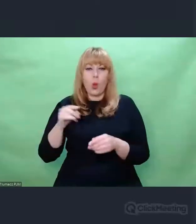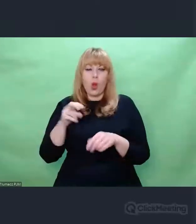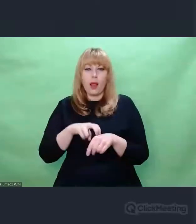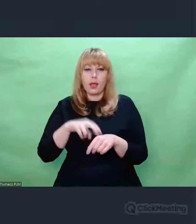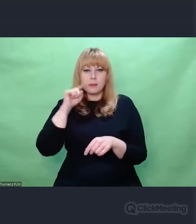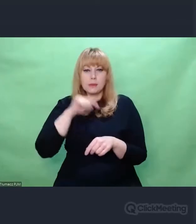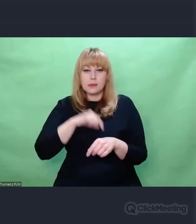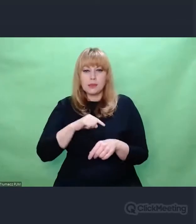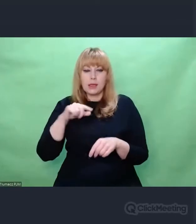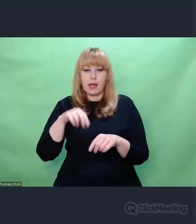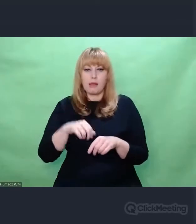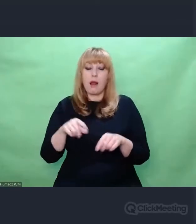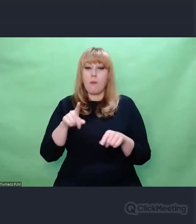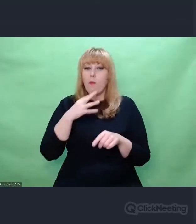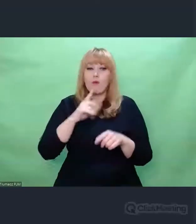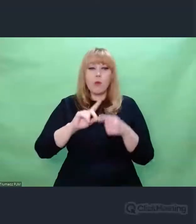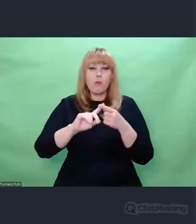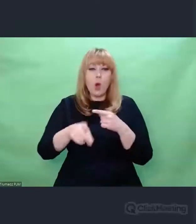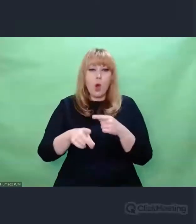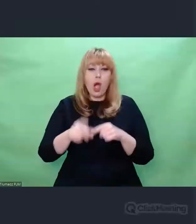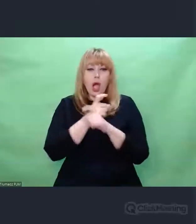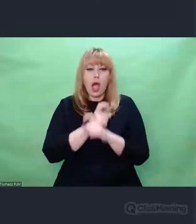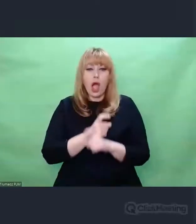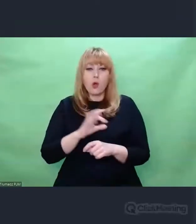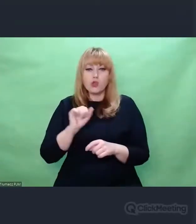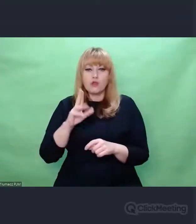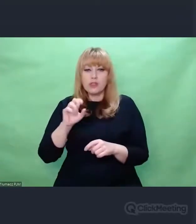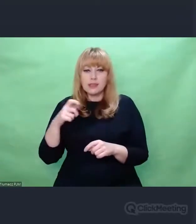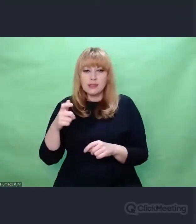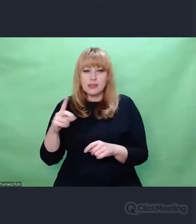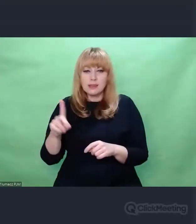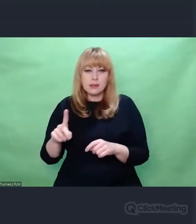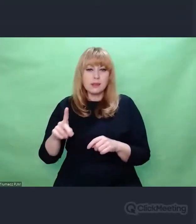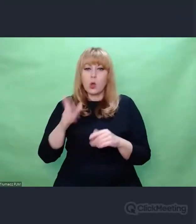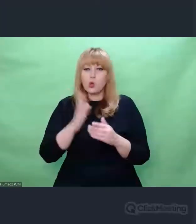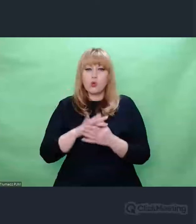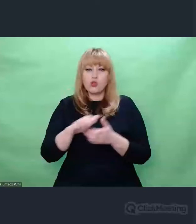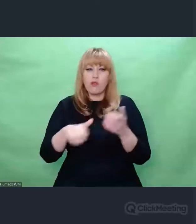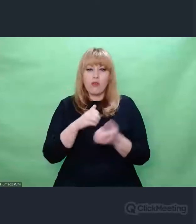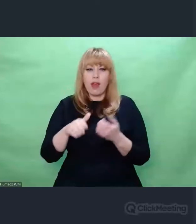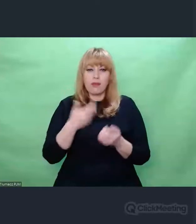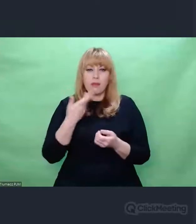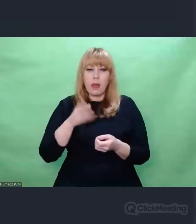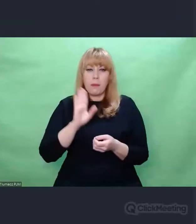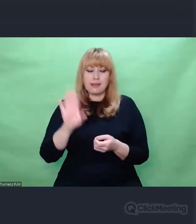Wielu poetów i artystów zastanawiało się, czy w ogóle jest sens mówienia o sztuce